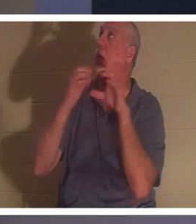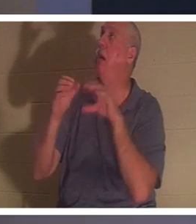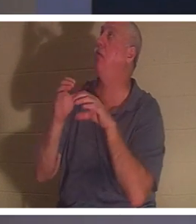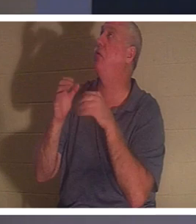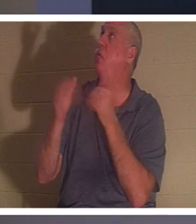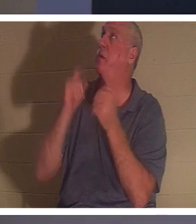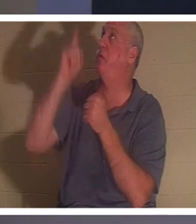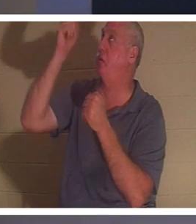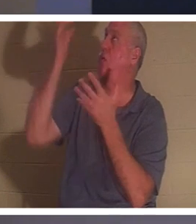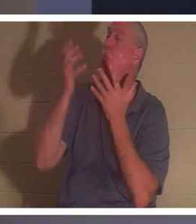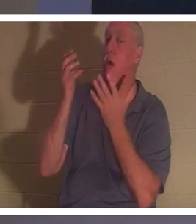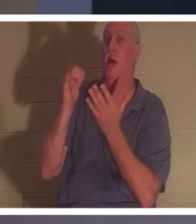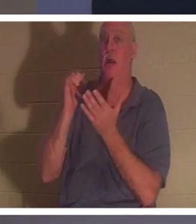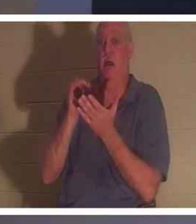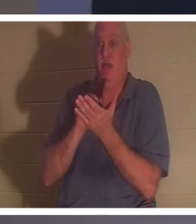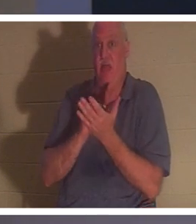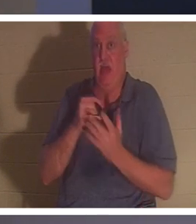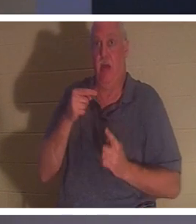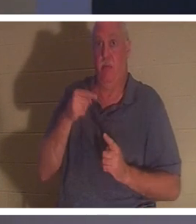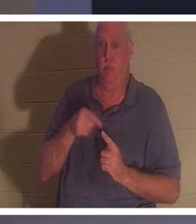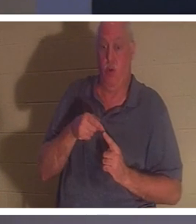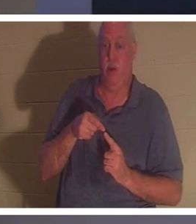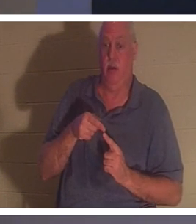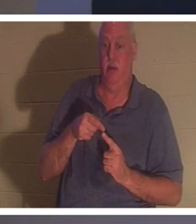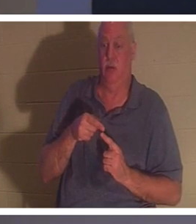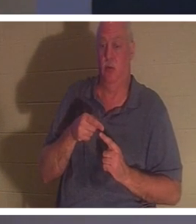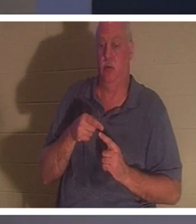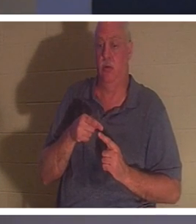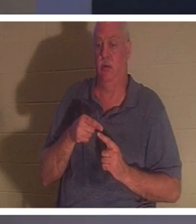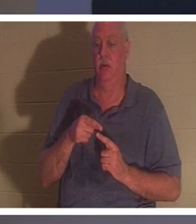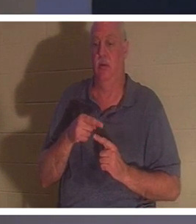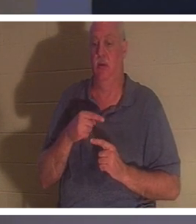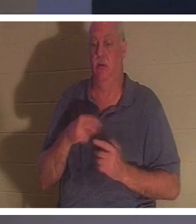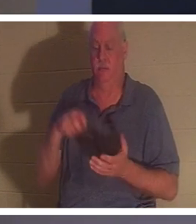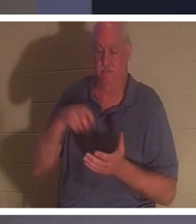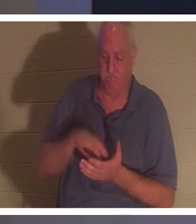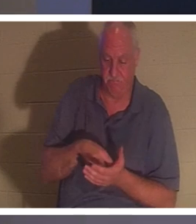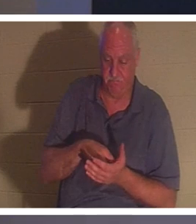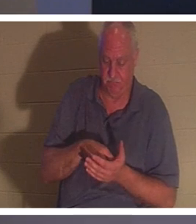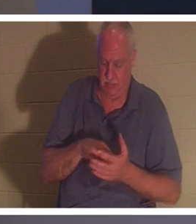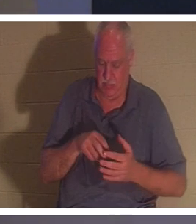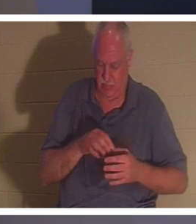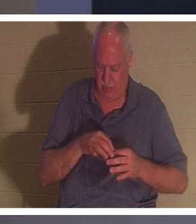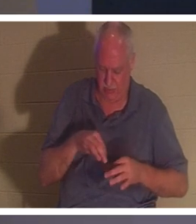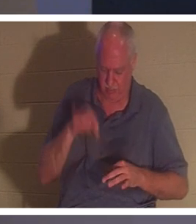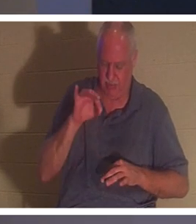जहां एक व्यक्ति घुटने टेकता है और अपनी आत्मा में कहता है, ठीक है भगवान, मैंने अपने जीवन के साथ